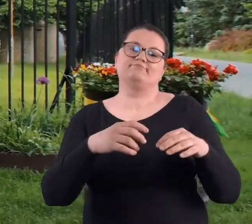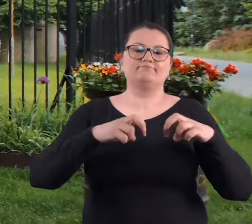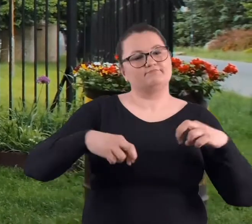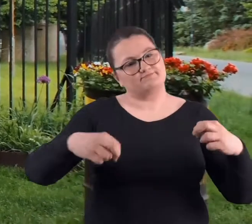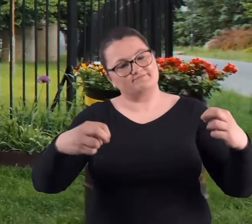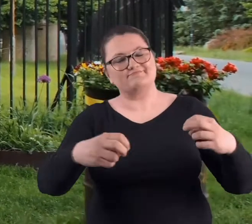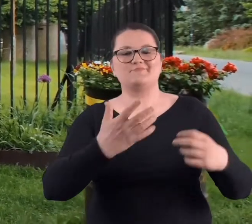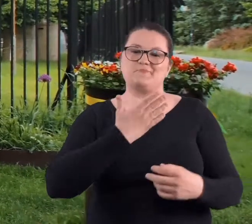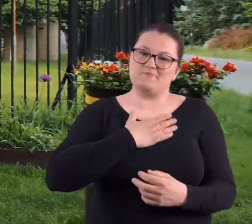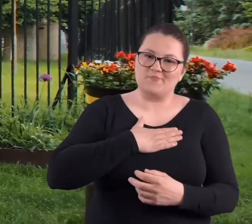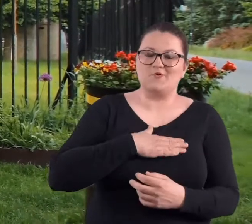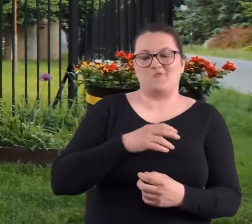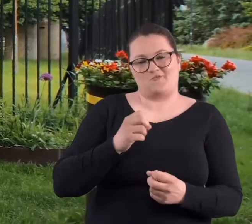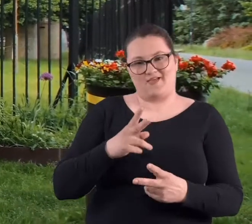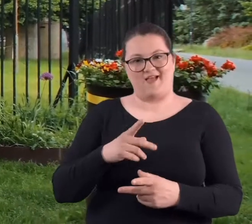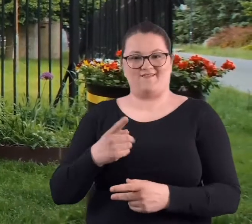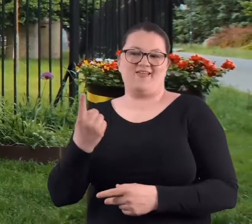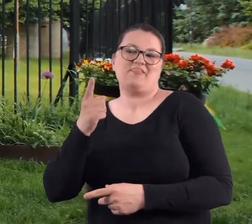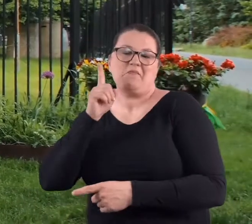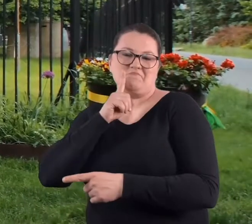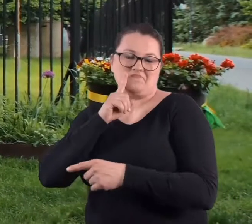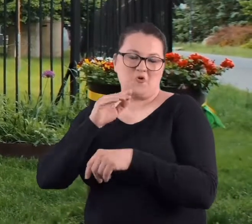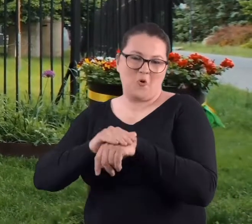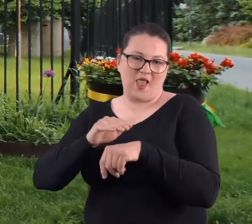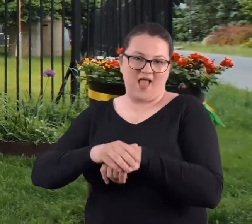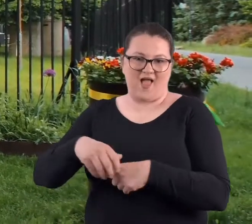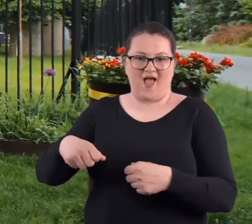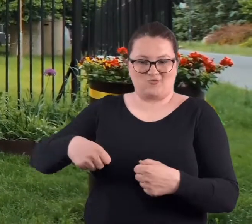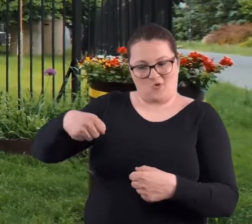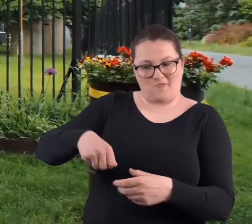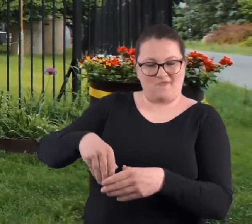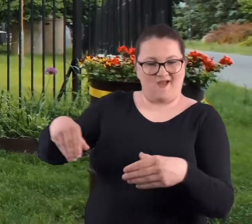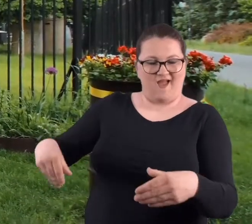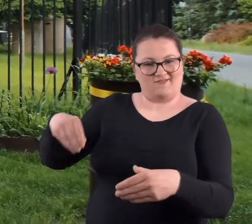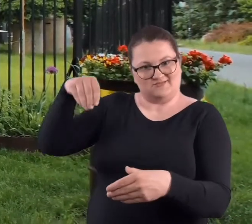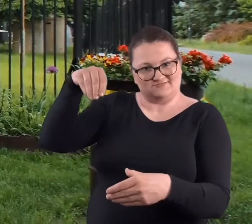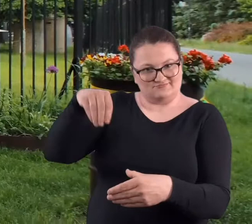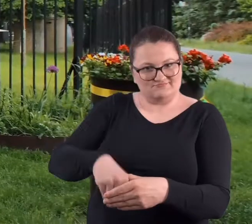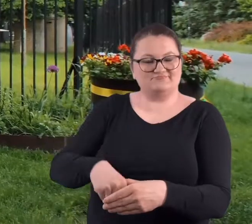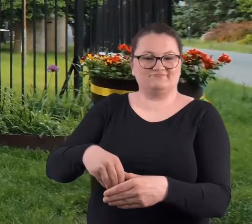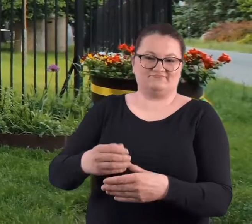było bardzo miło. I jeden z kolegów w teczce przyniósł